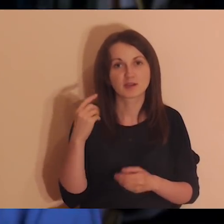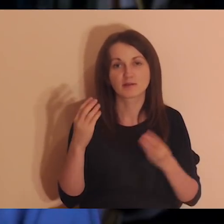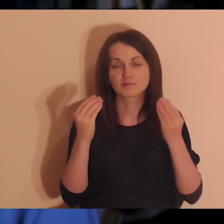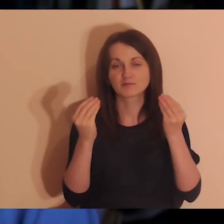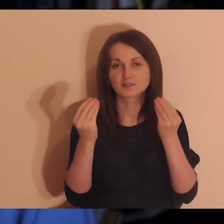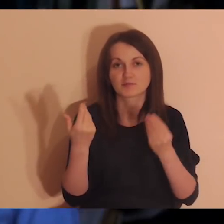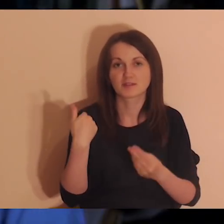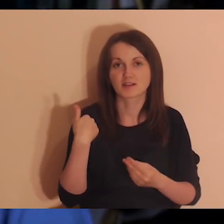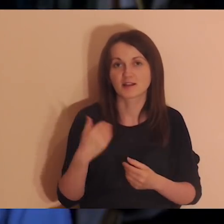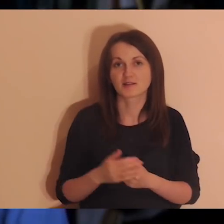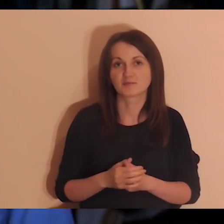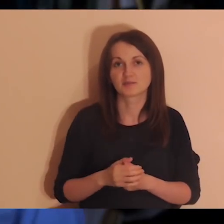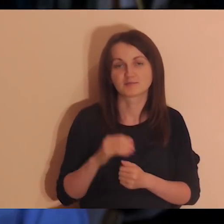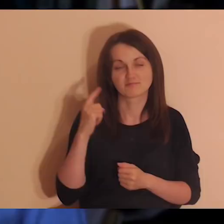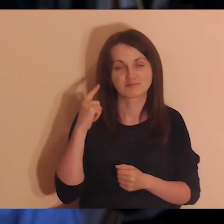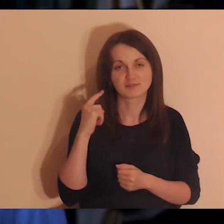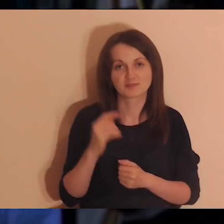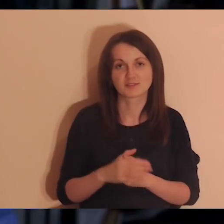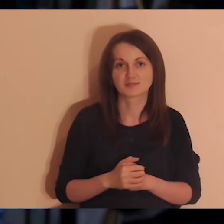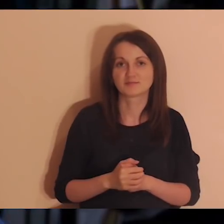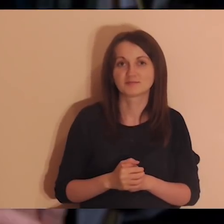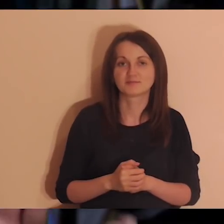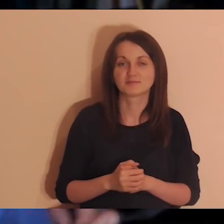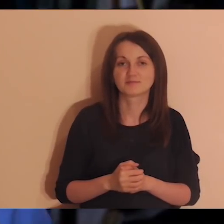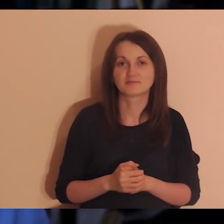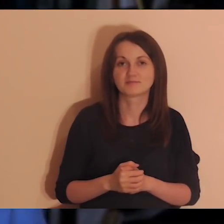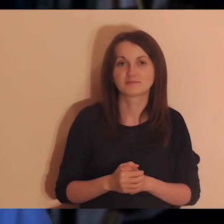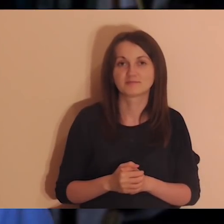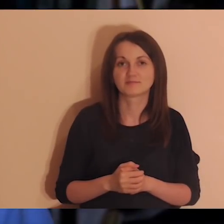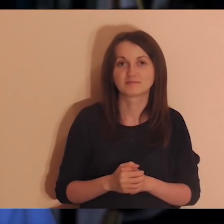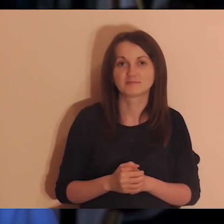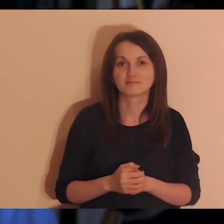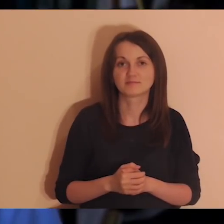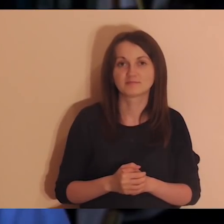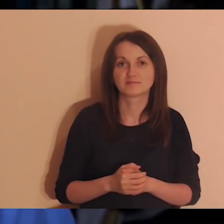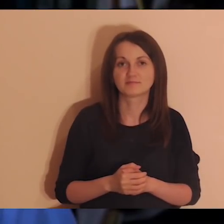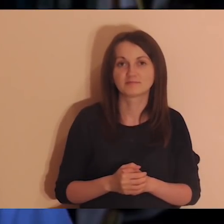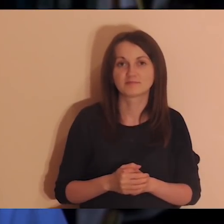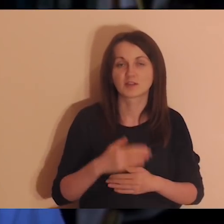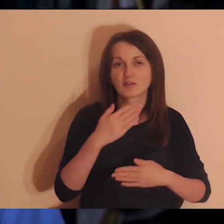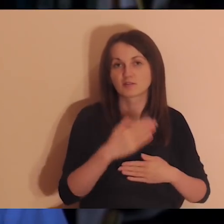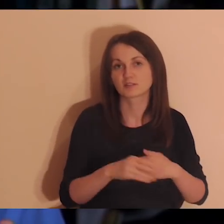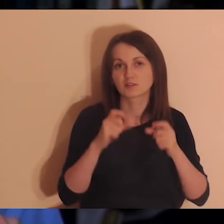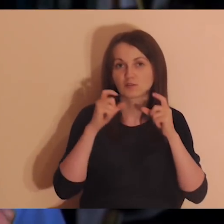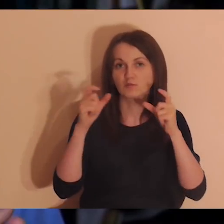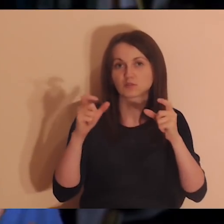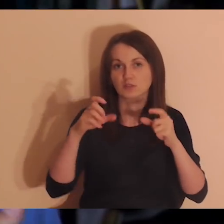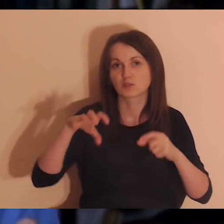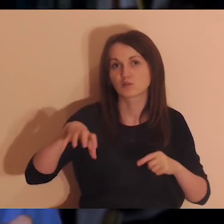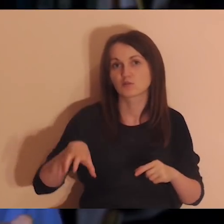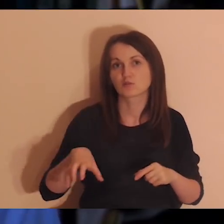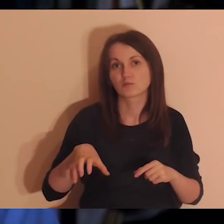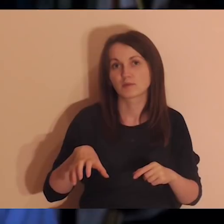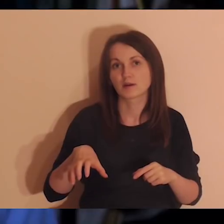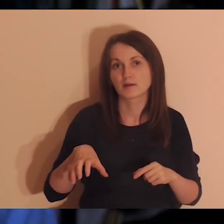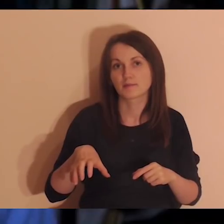Słyszałem, że było rewelacyjnie z tego, co mi Krzysiek powiedział. I ostatnie ogłoszenie - grupa Medytacja onLine.